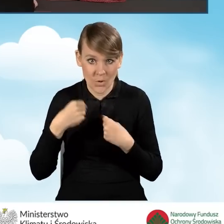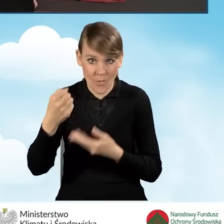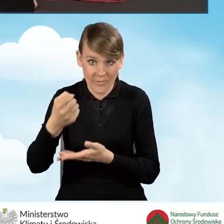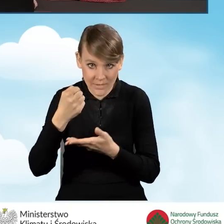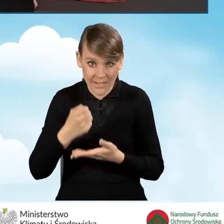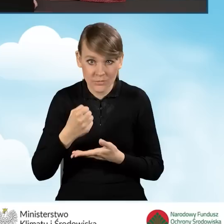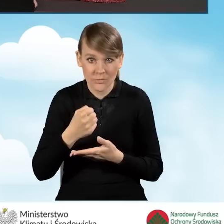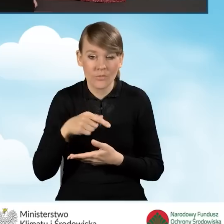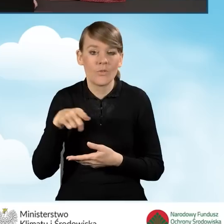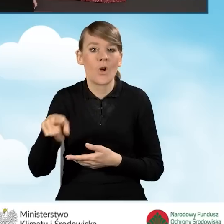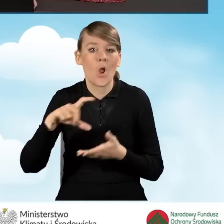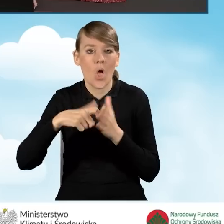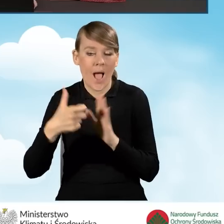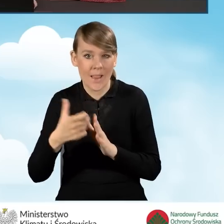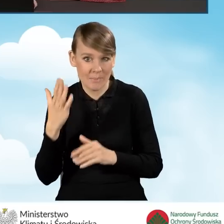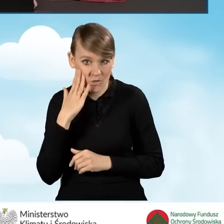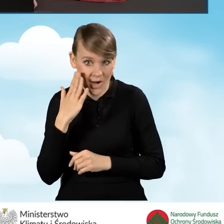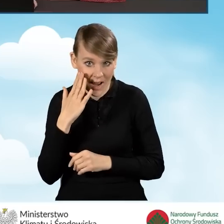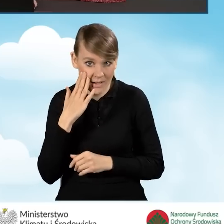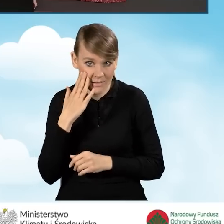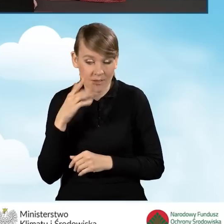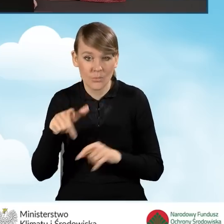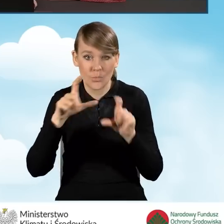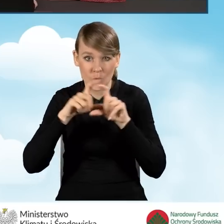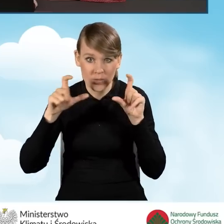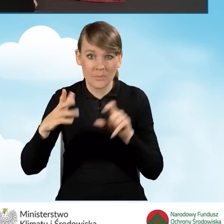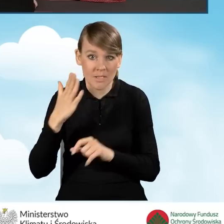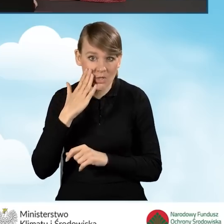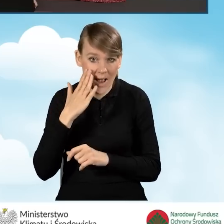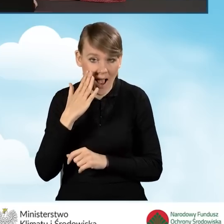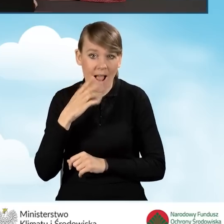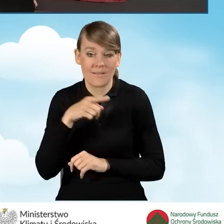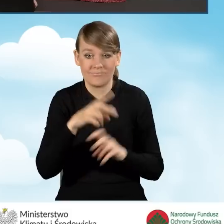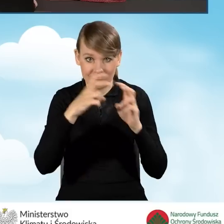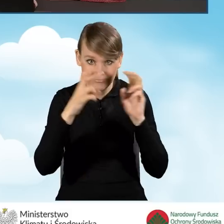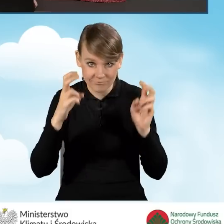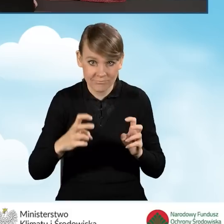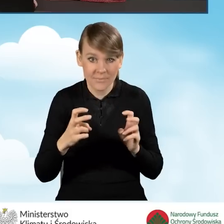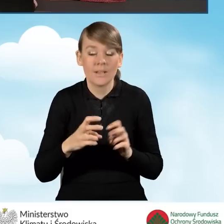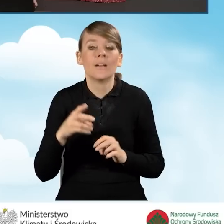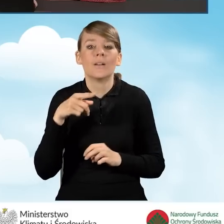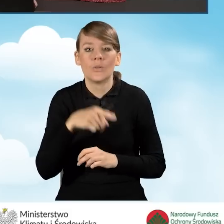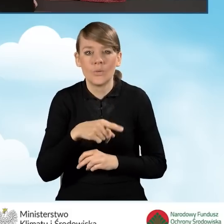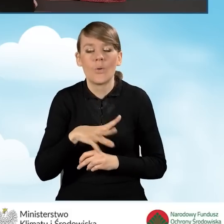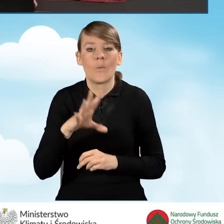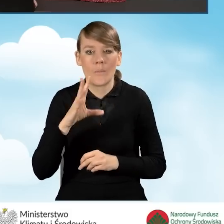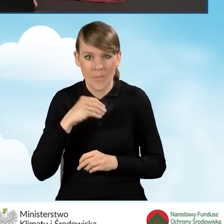w lokalu mieszkalnym znajdującym się w budynku mieszkalnym jednorodzinnym jest możliwy jedynie,